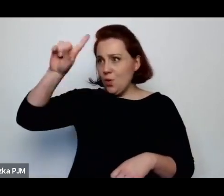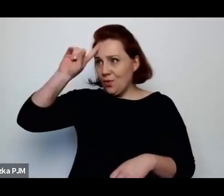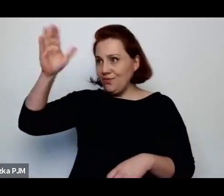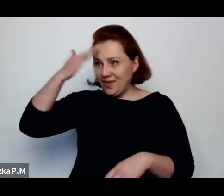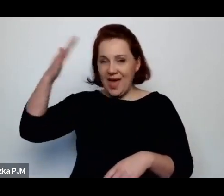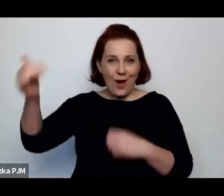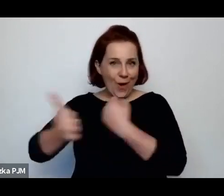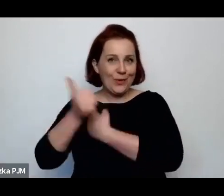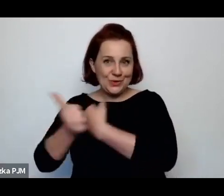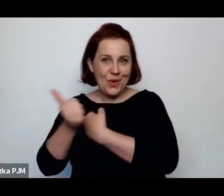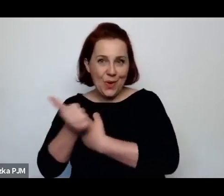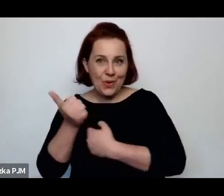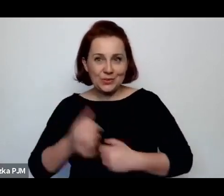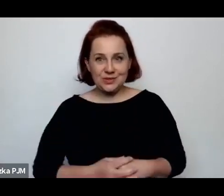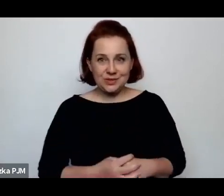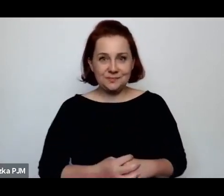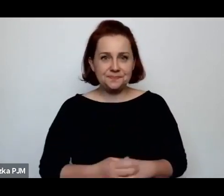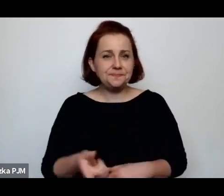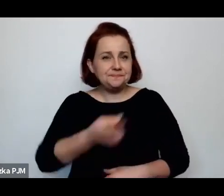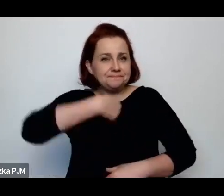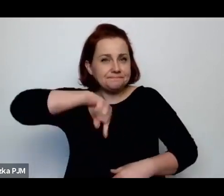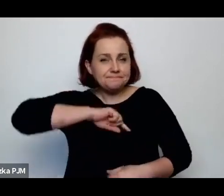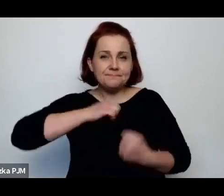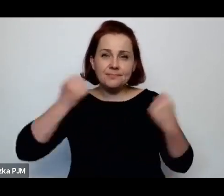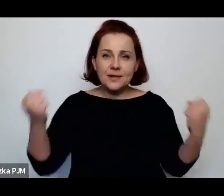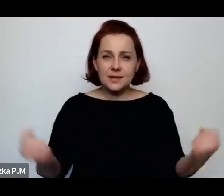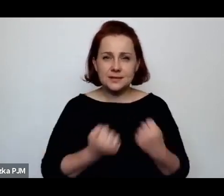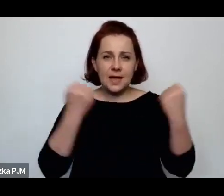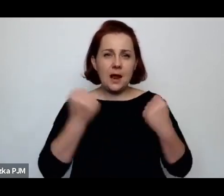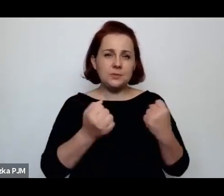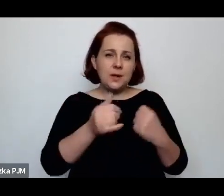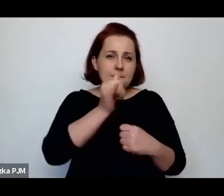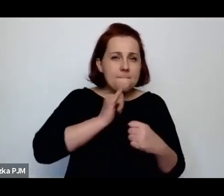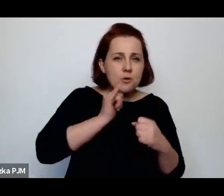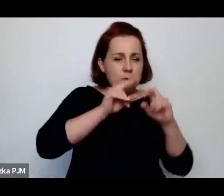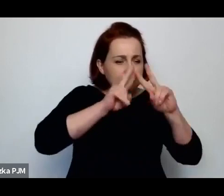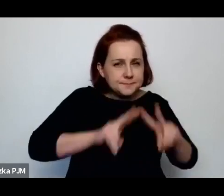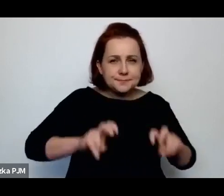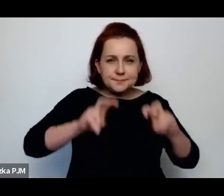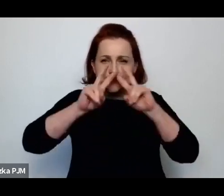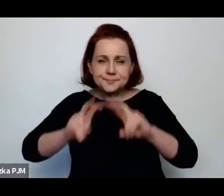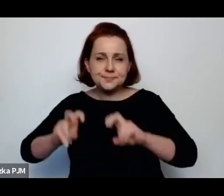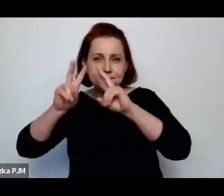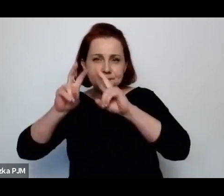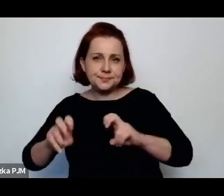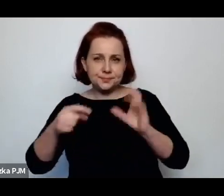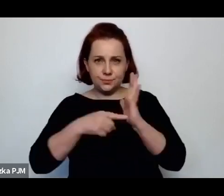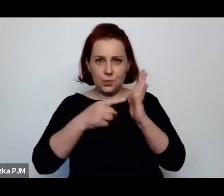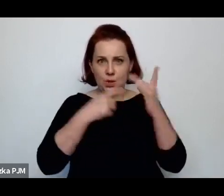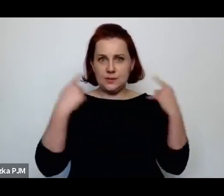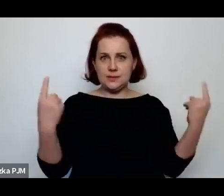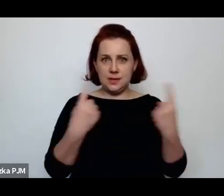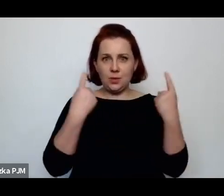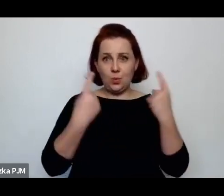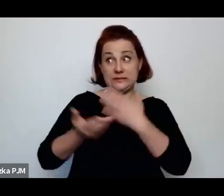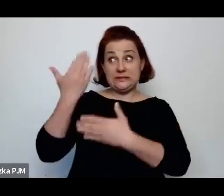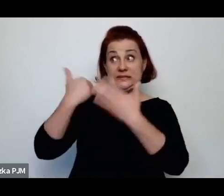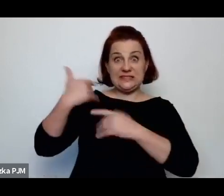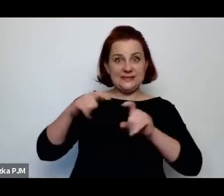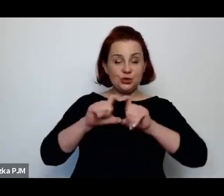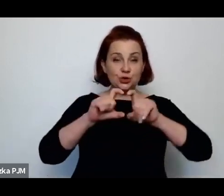Ja starałam się rozwikłać takie różne obrazki z tamtej rzeczywistości